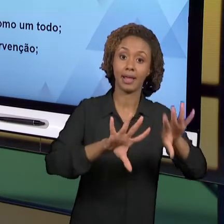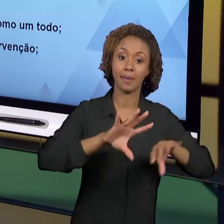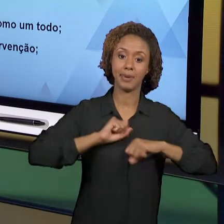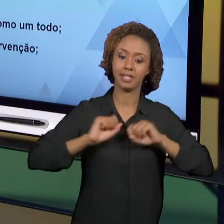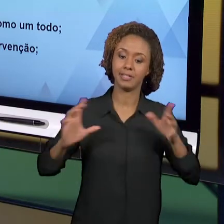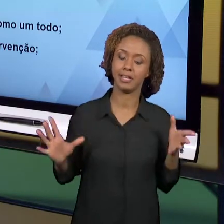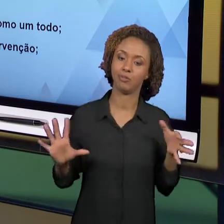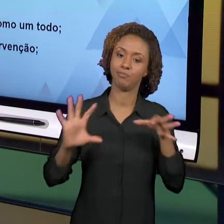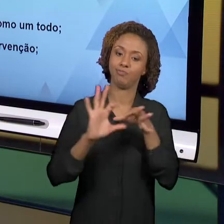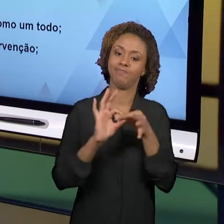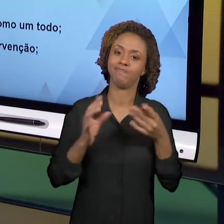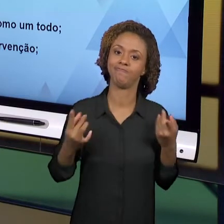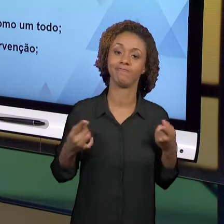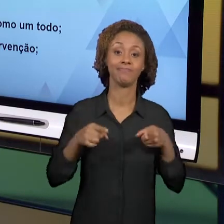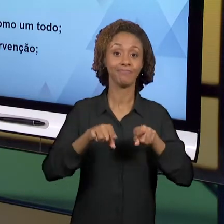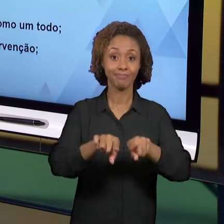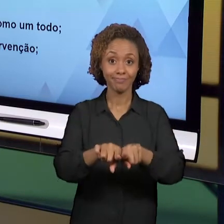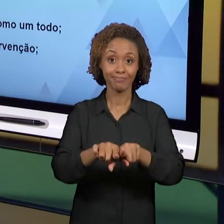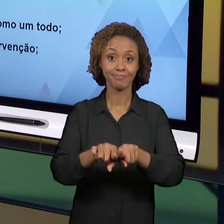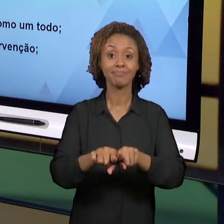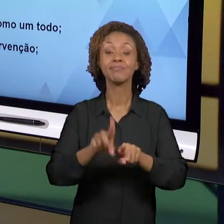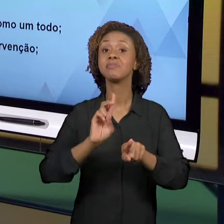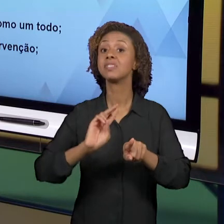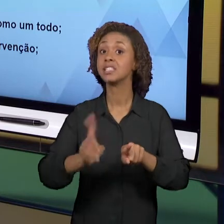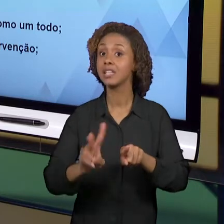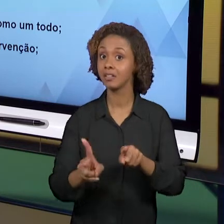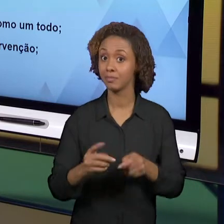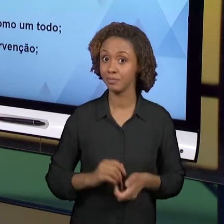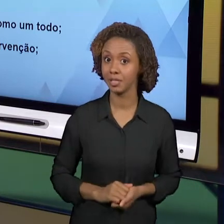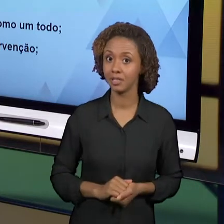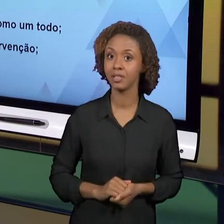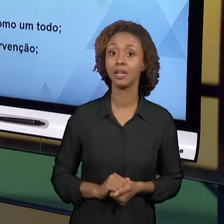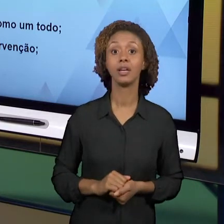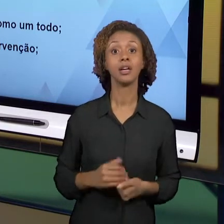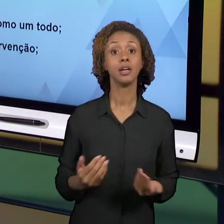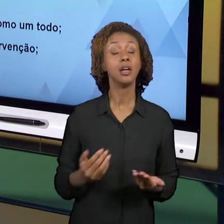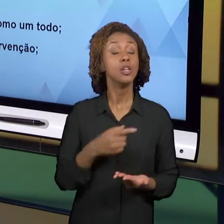NÓS BUSCAMOS REFINAR, MELHORAR O OLHAR EDUCATIVO